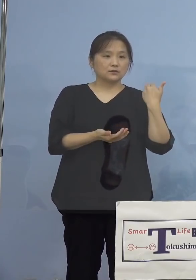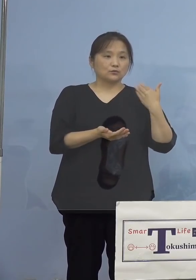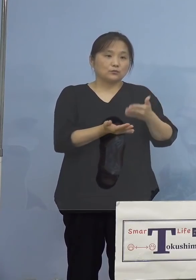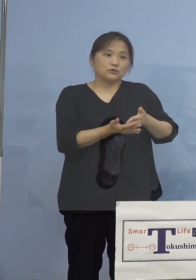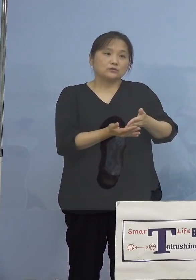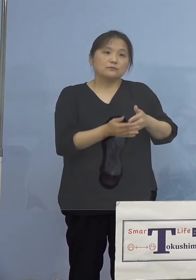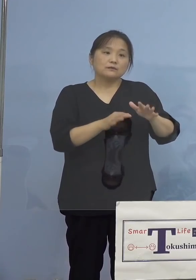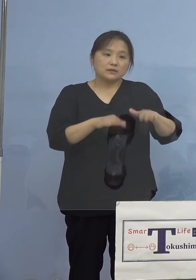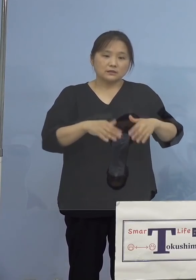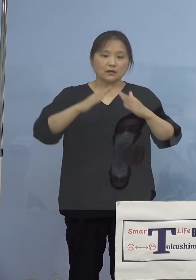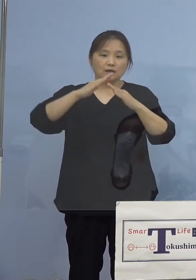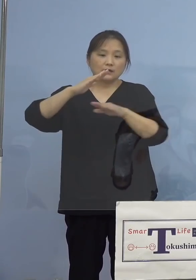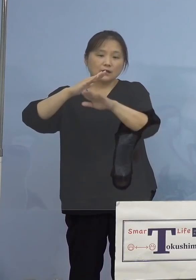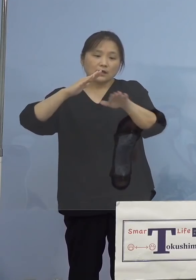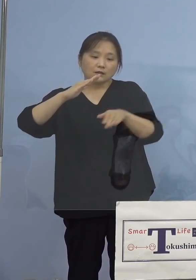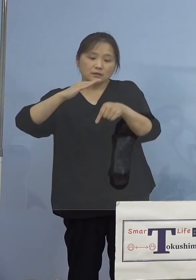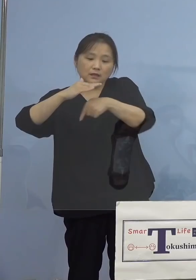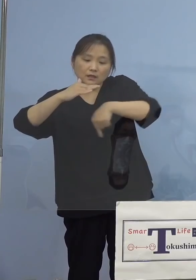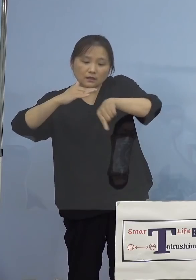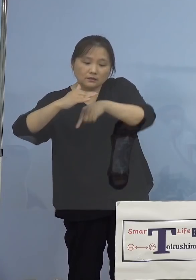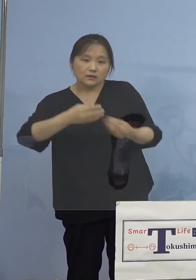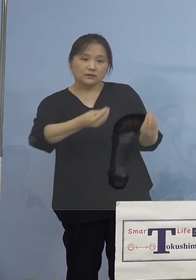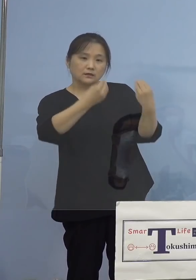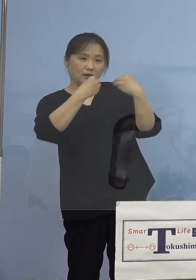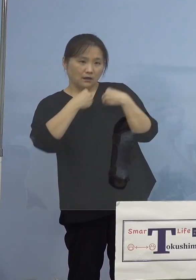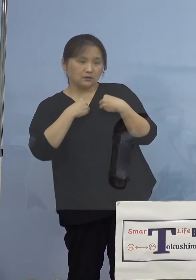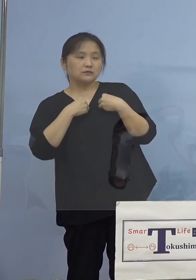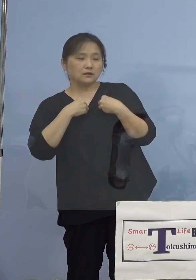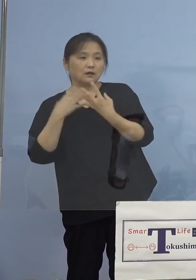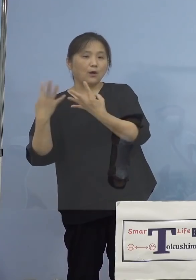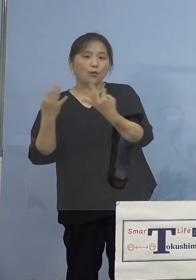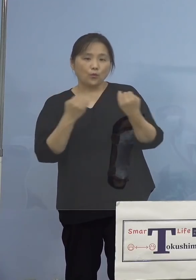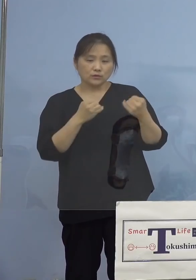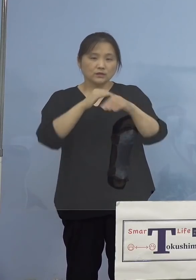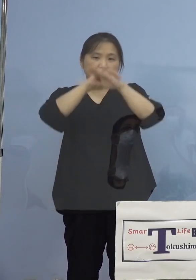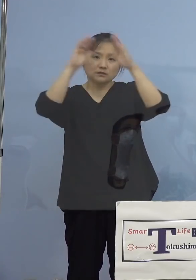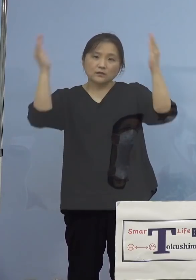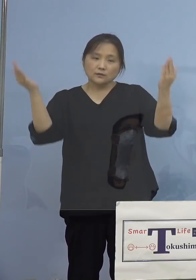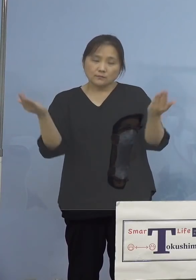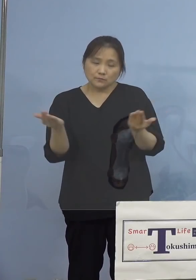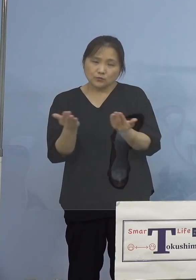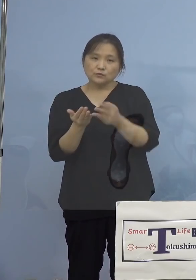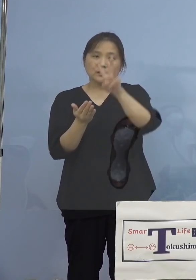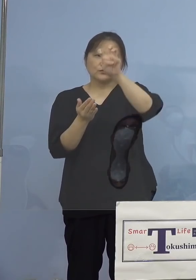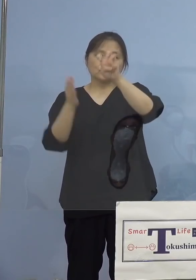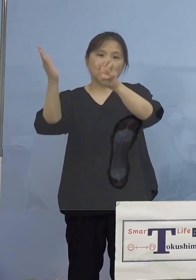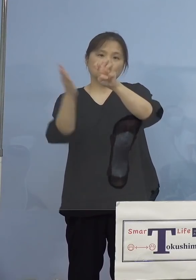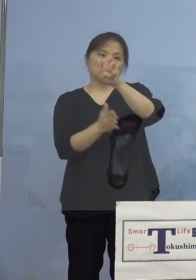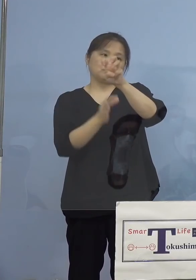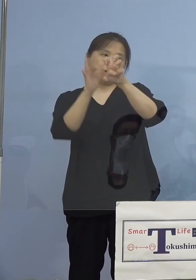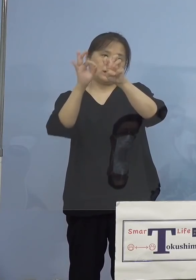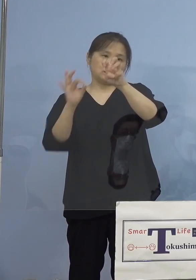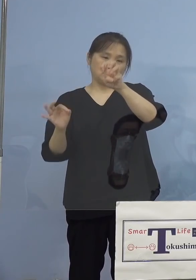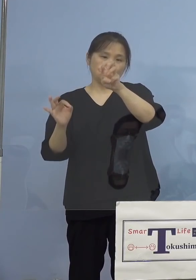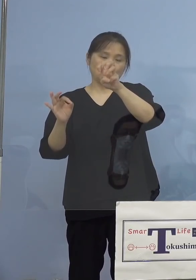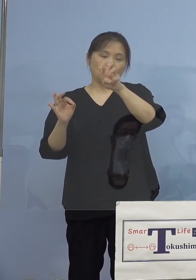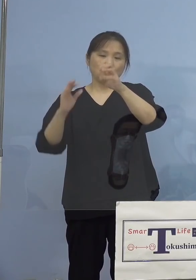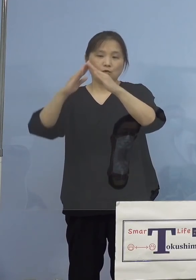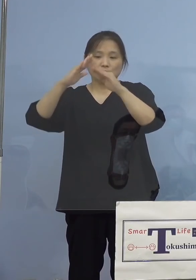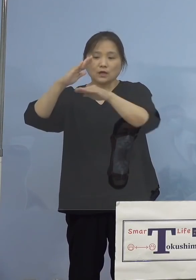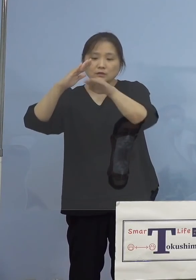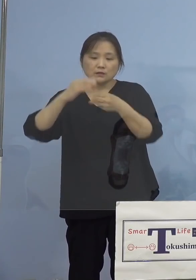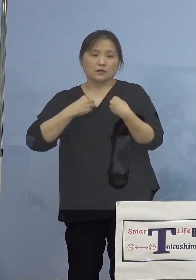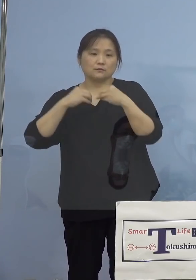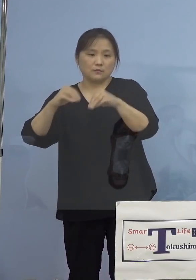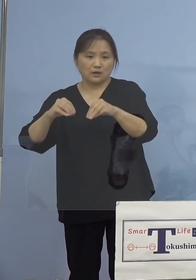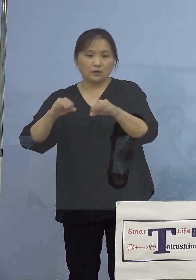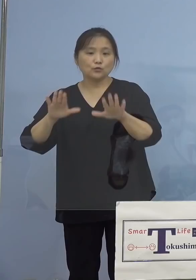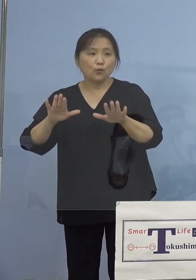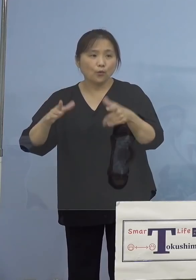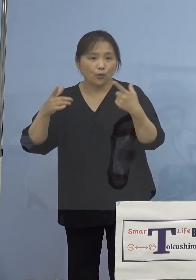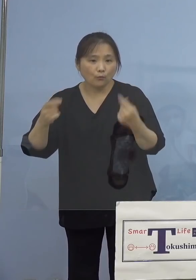家庭内感染が多く、全体の3割を占める こととなり、本日も8名の陽性者が